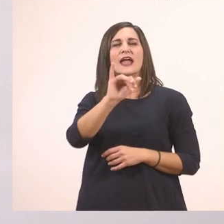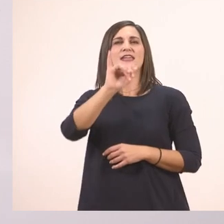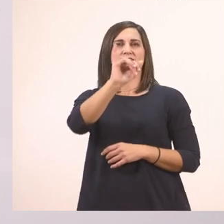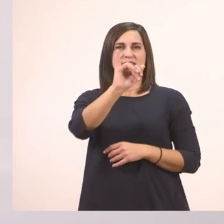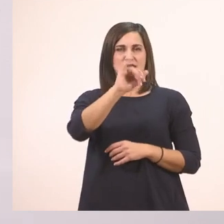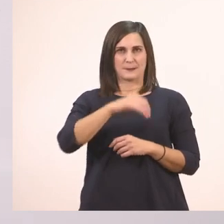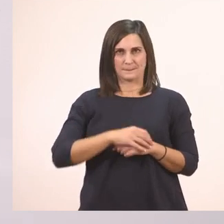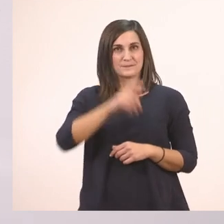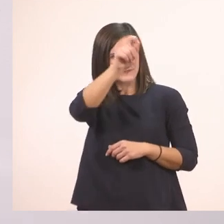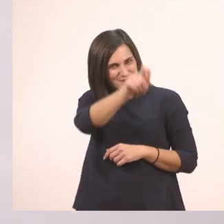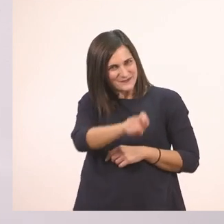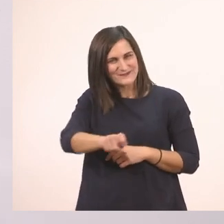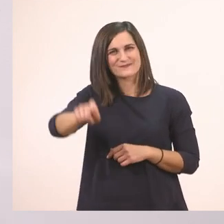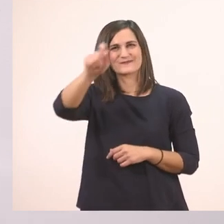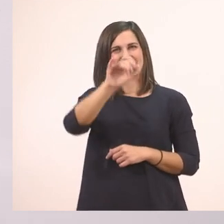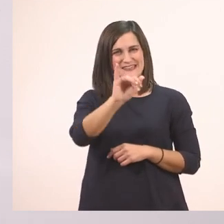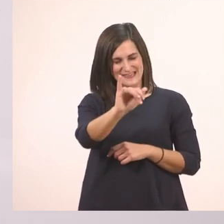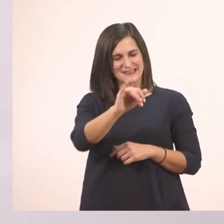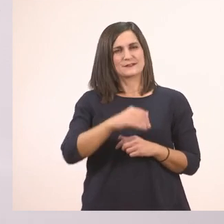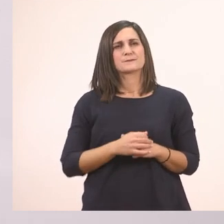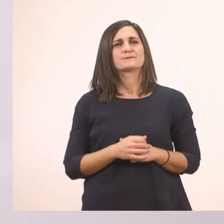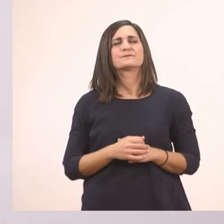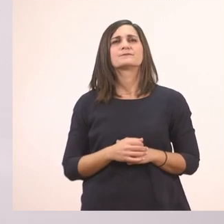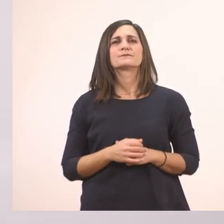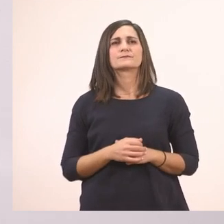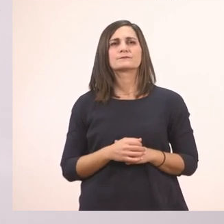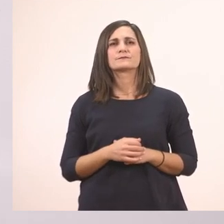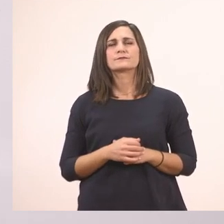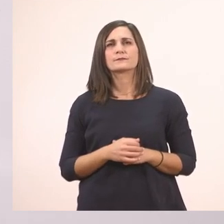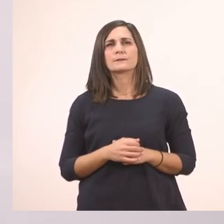Ιωάννα. Το κυκλώνω το Ι. Πού βρίσκονται; Μέσα στο...